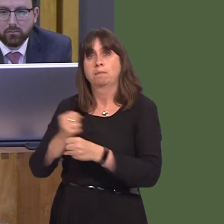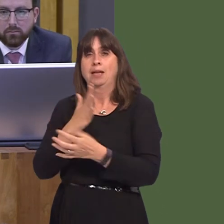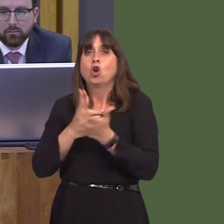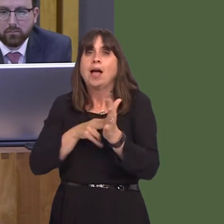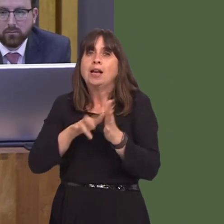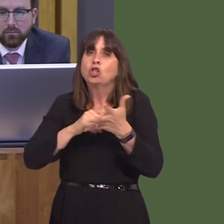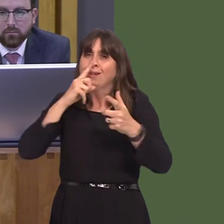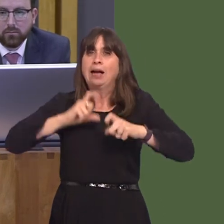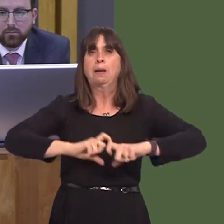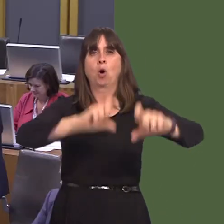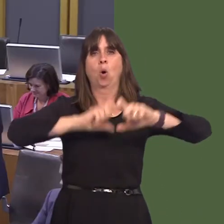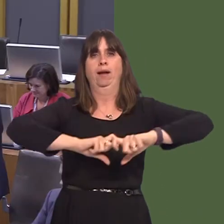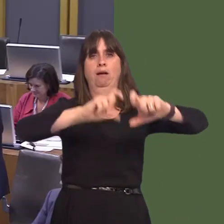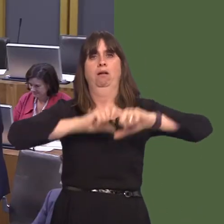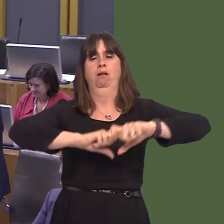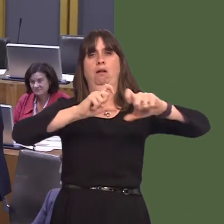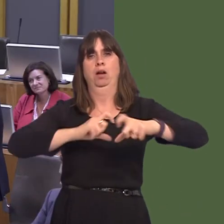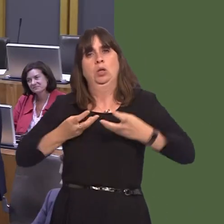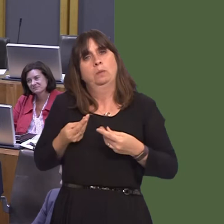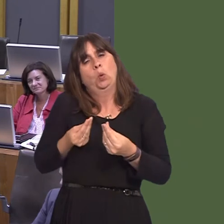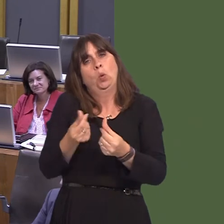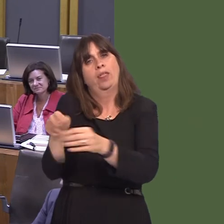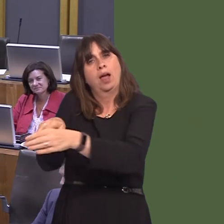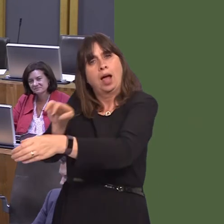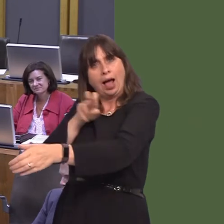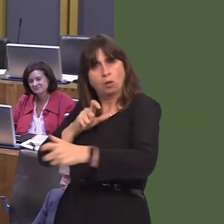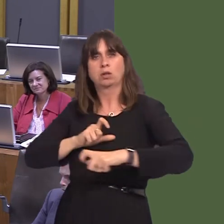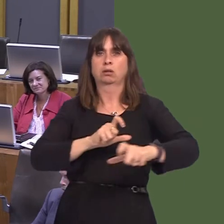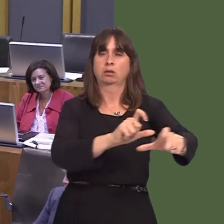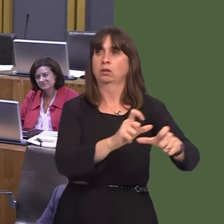the NHS in Wales? Carwyn Jones AM: The problem we have is that